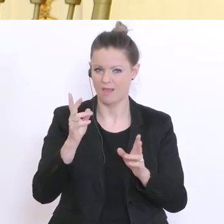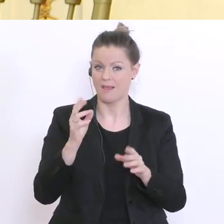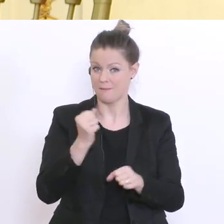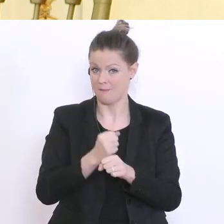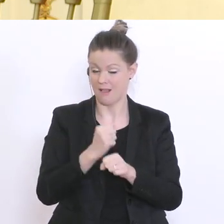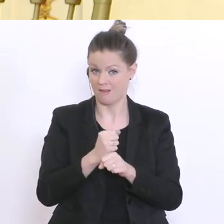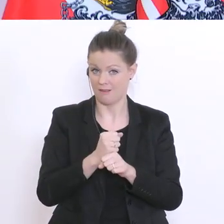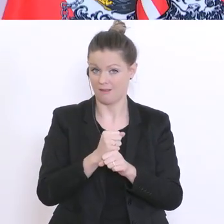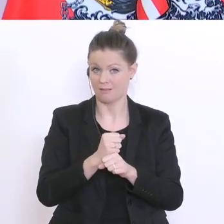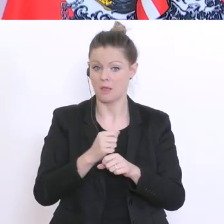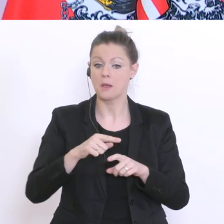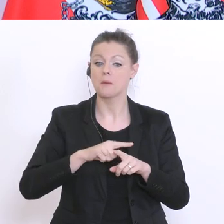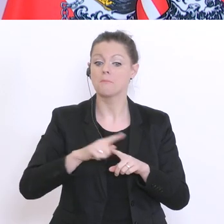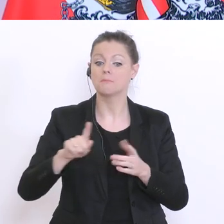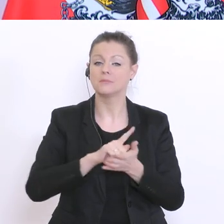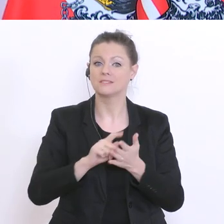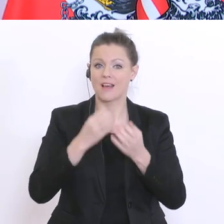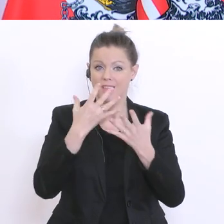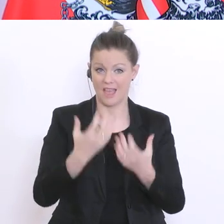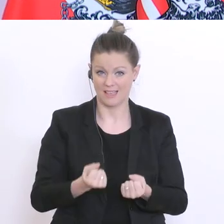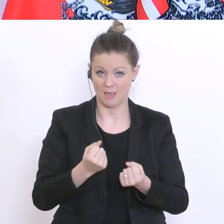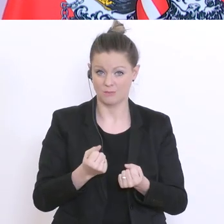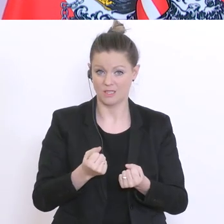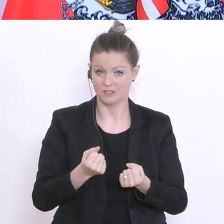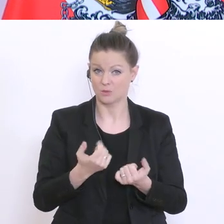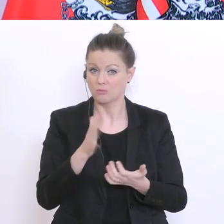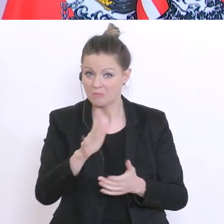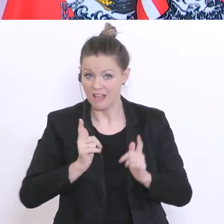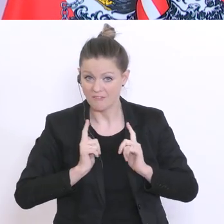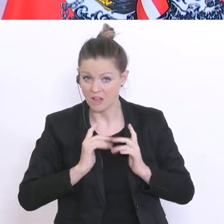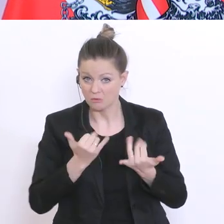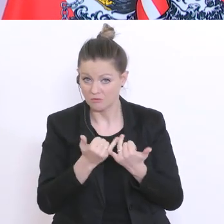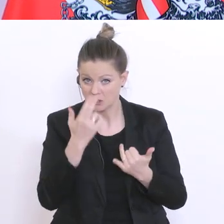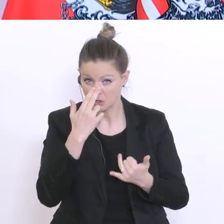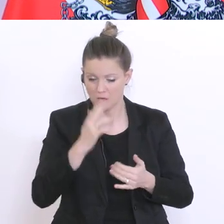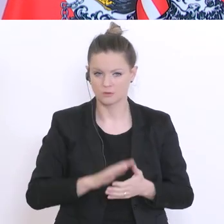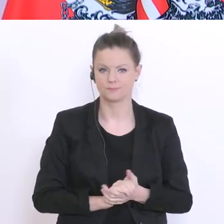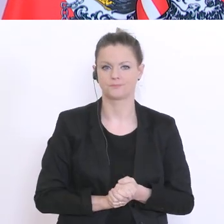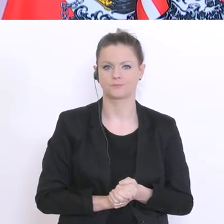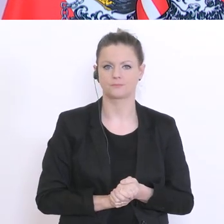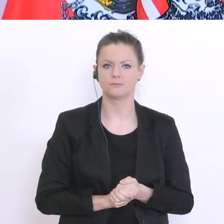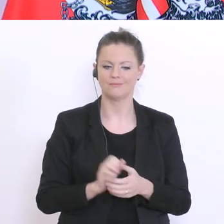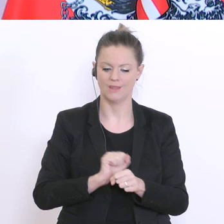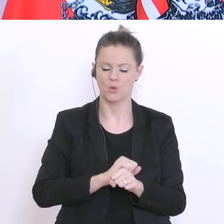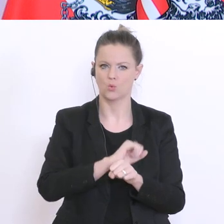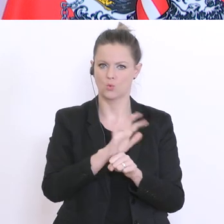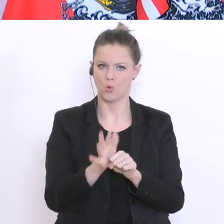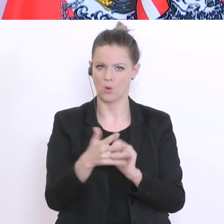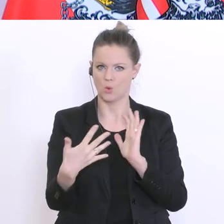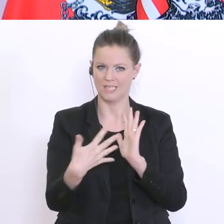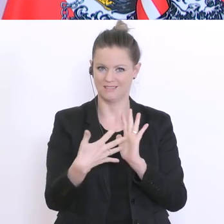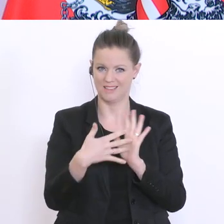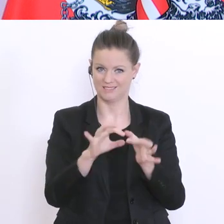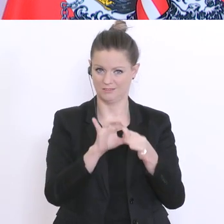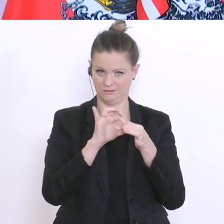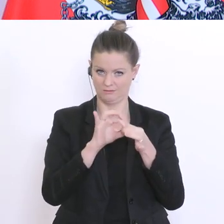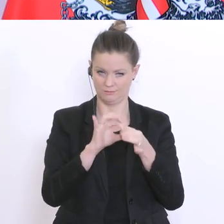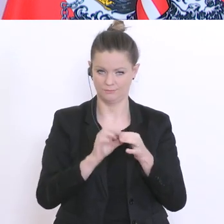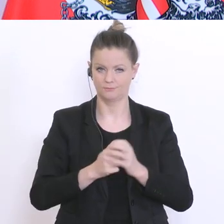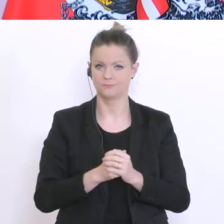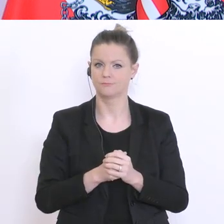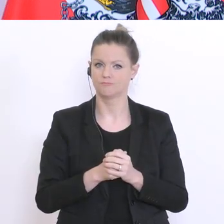Darf ich mit der zweiten Frage beginnen? Ich habe diese Coronatests mitinitiiert,